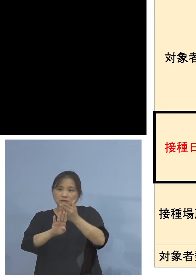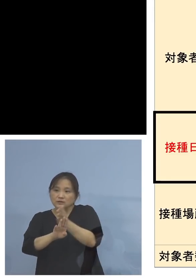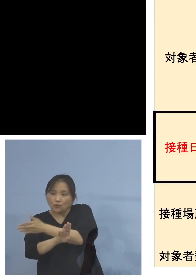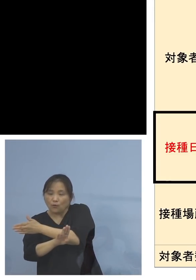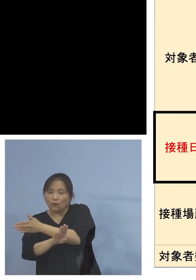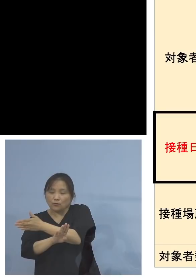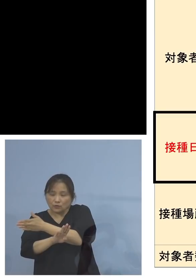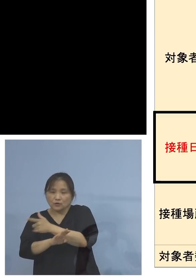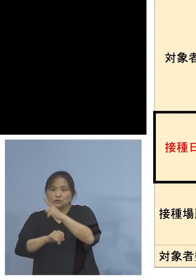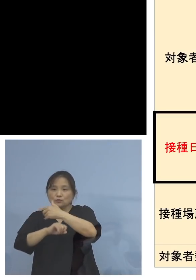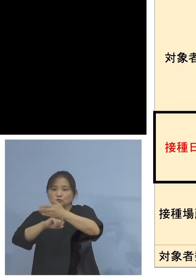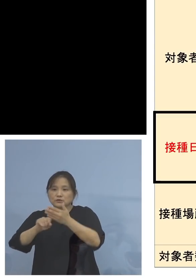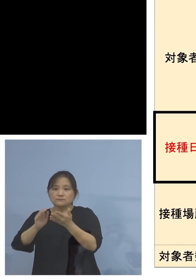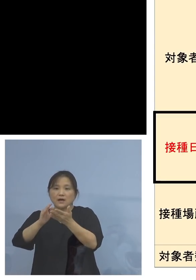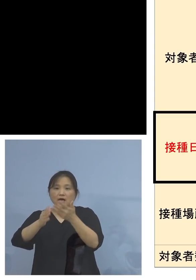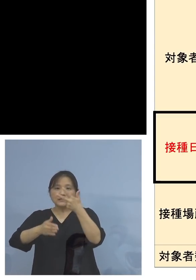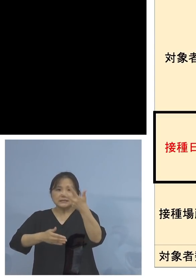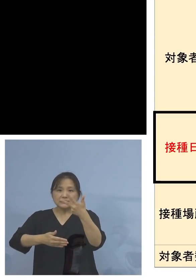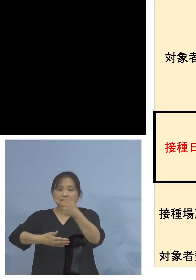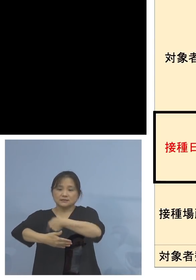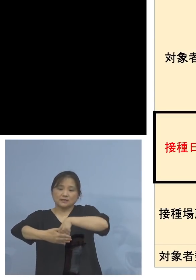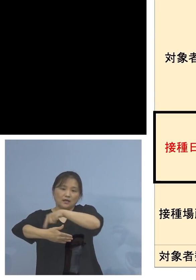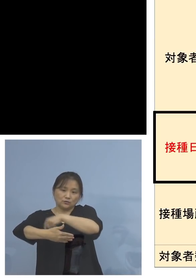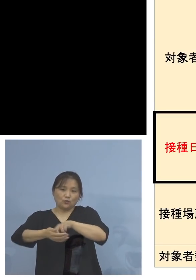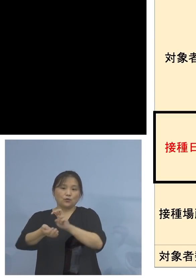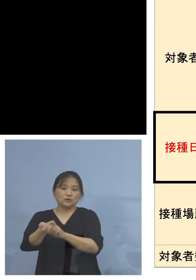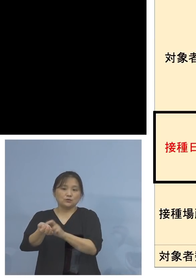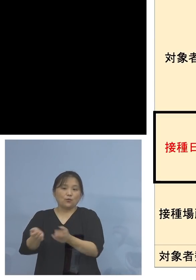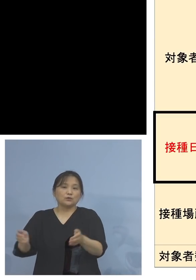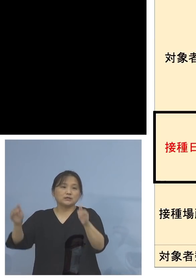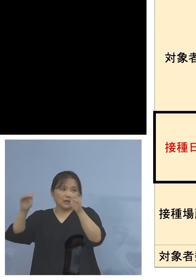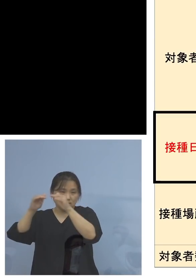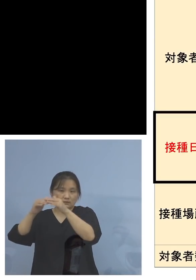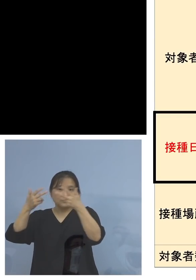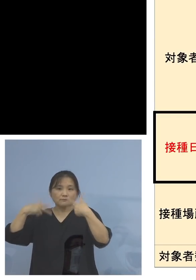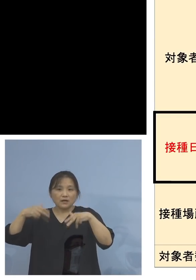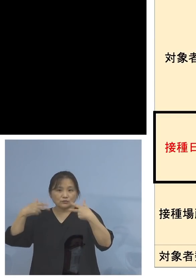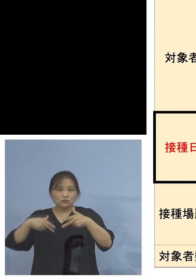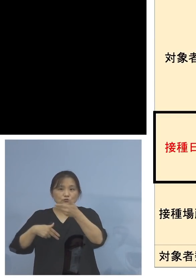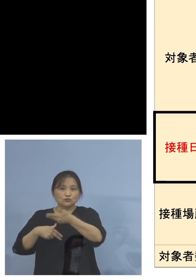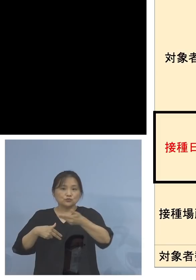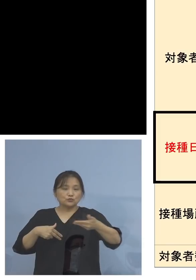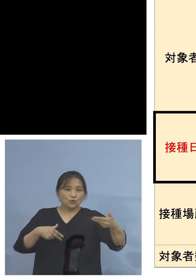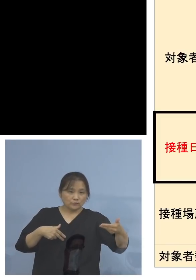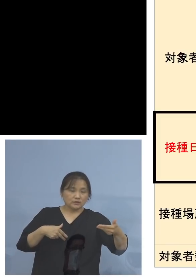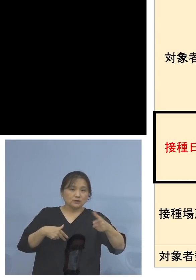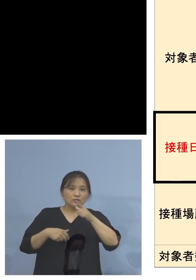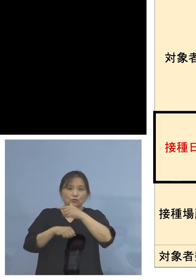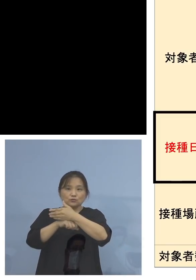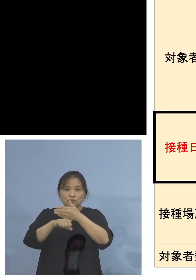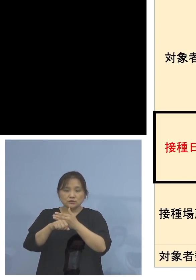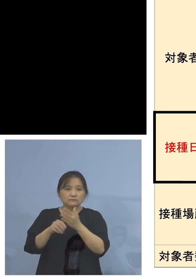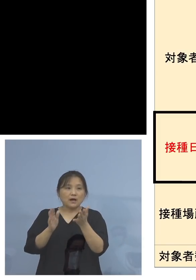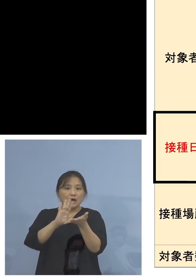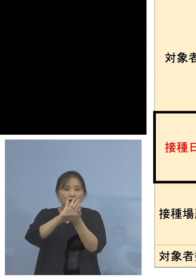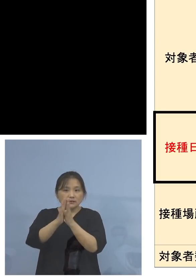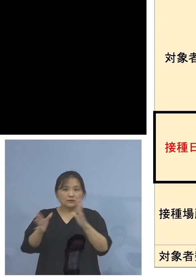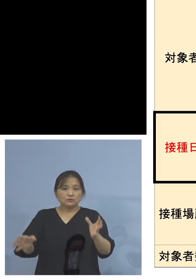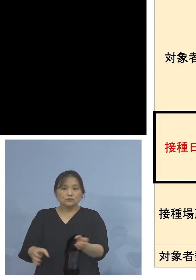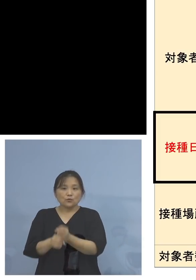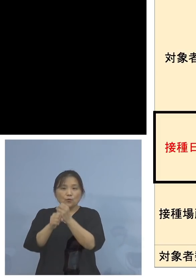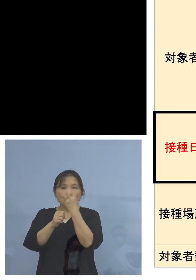民間医療機関、毎週水曜日につきましては 徳島県総合健診センターにおいて